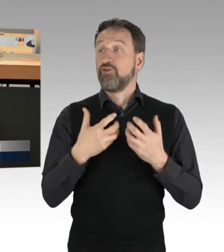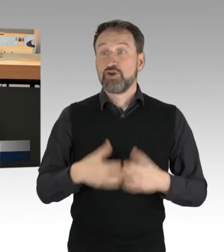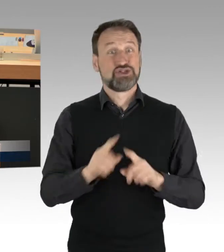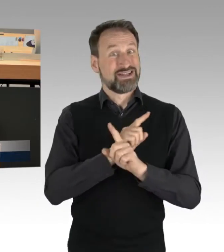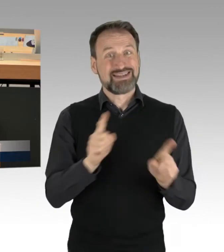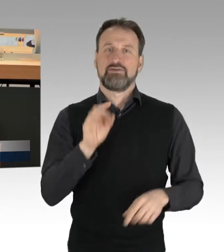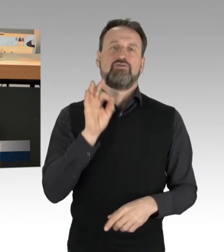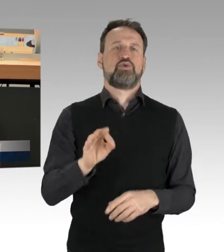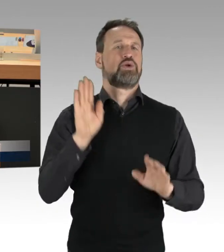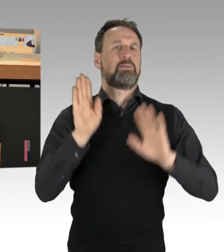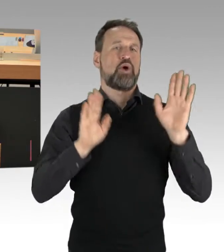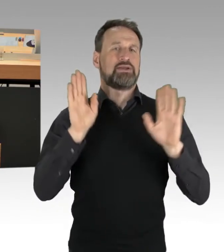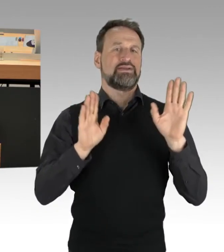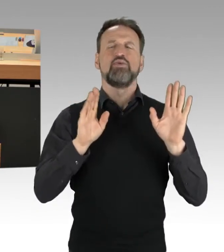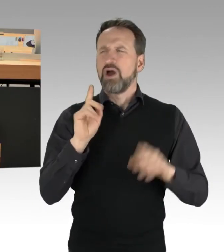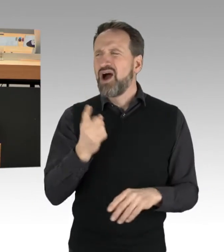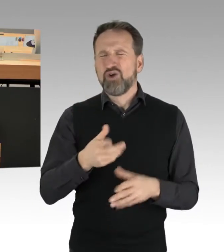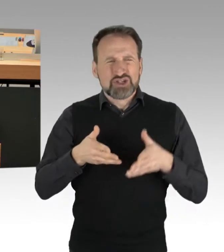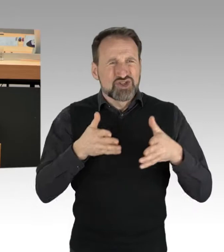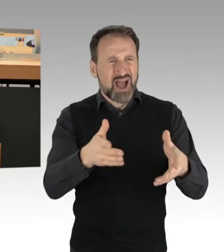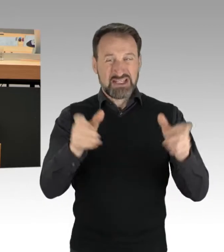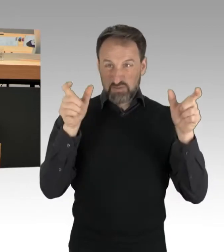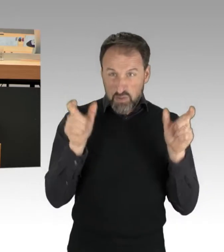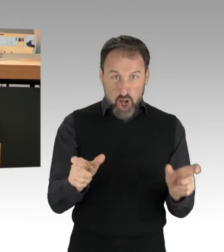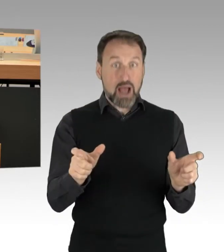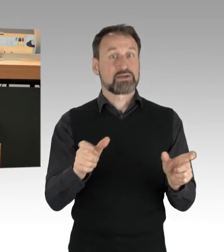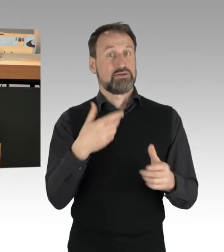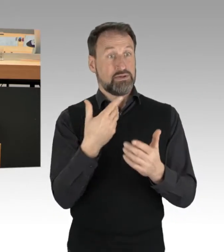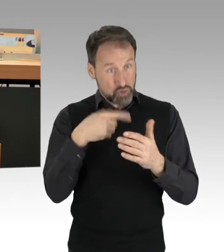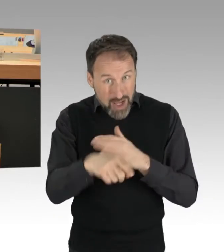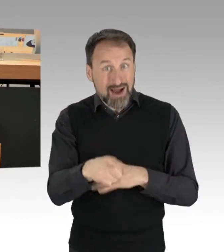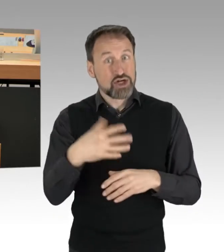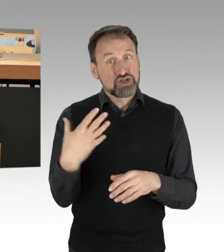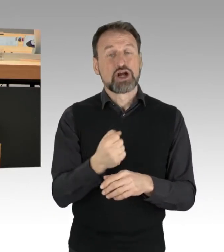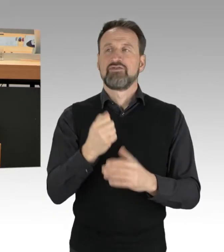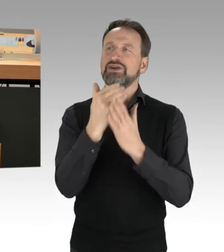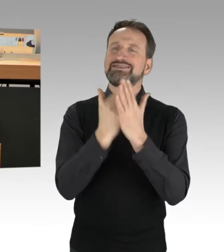dass man durch Straßenblockaden Gesetzes-Prozesse anschiebt. Auch das ist ein wesentlicher Punkt.